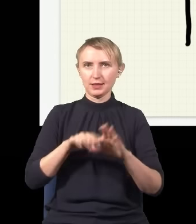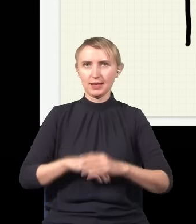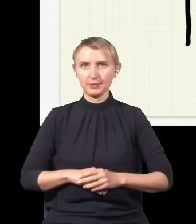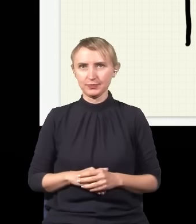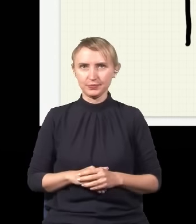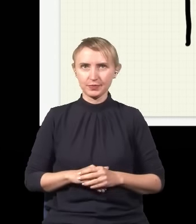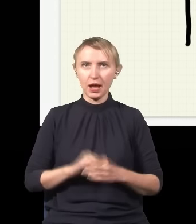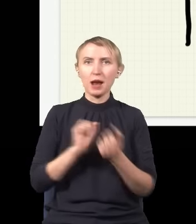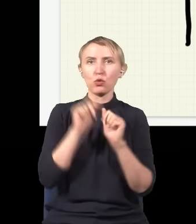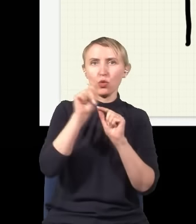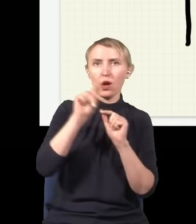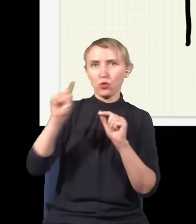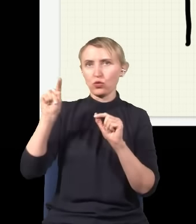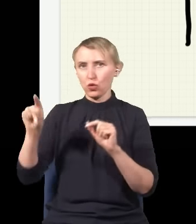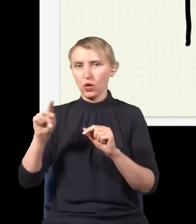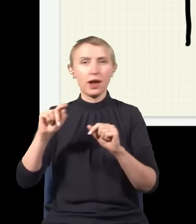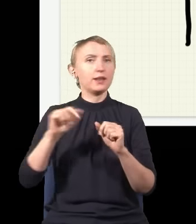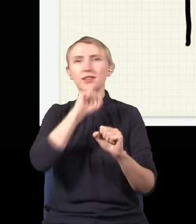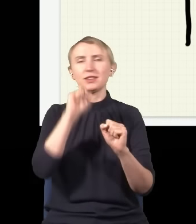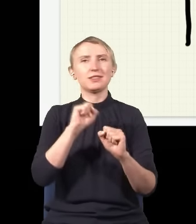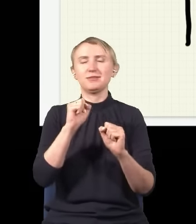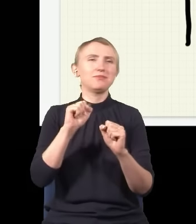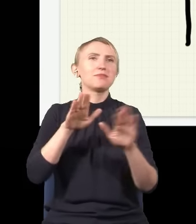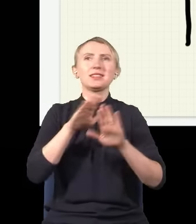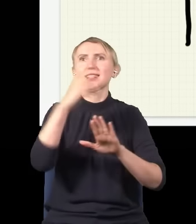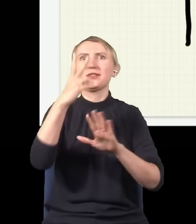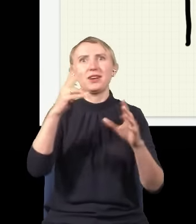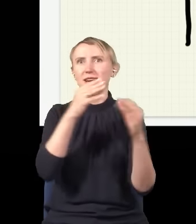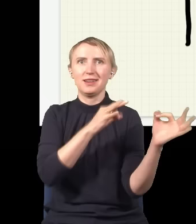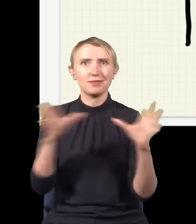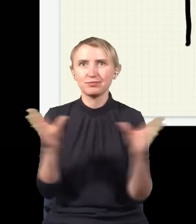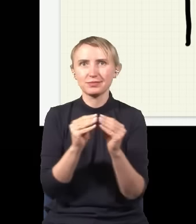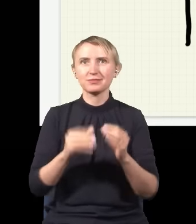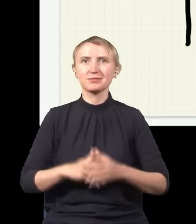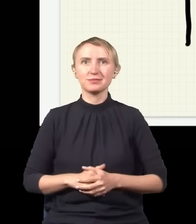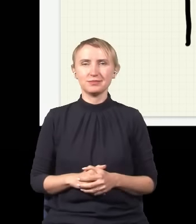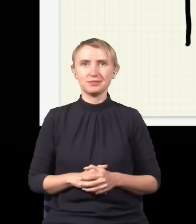albo tutaj, ale nigdy go nie złapię w dwóch miejscach naraz, podczas gdy jak usuwam moje detektory